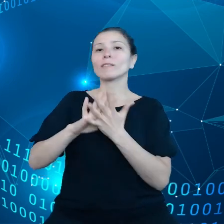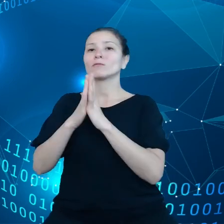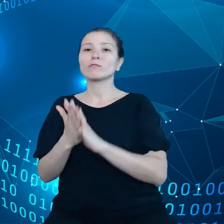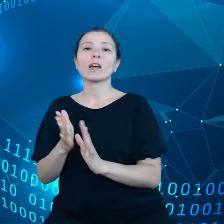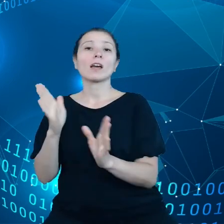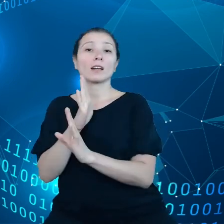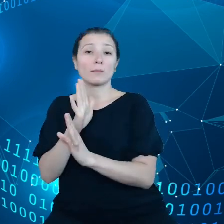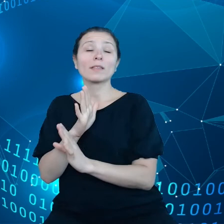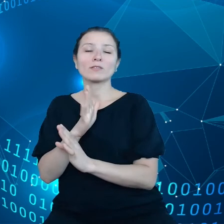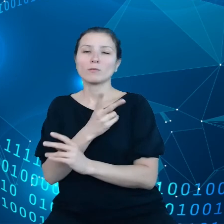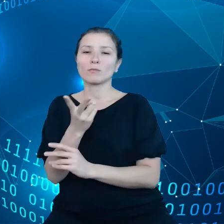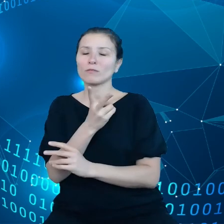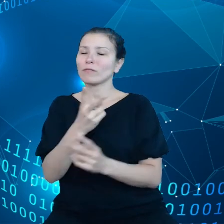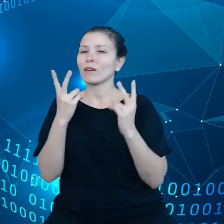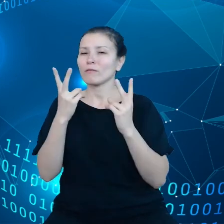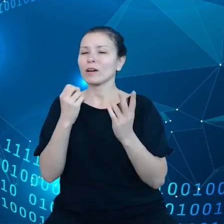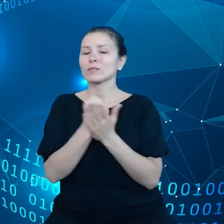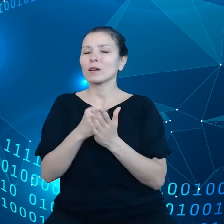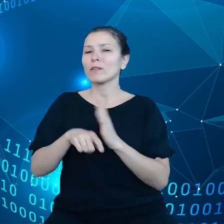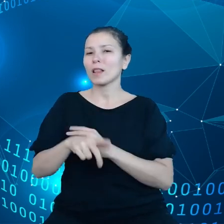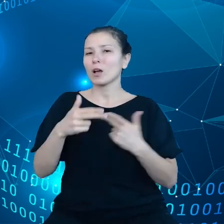sprawy dla bieżącej Komisji Europejskiej.